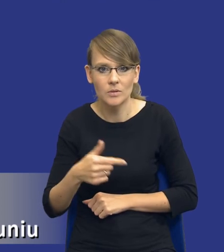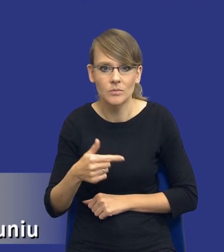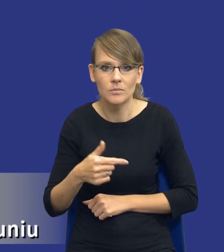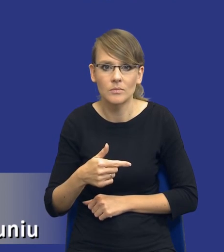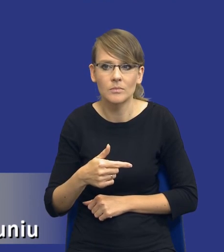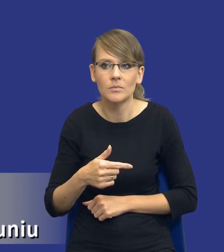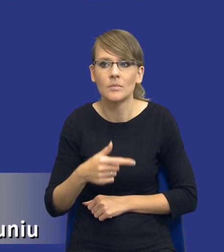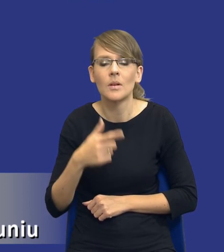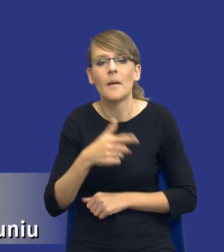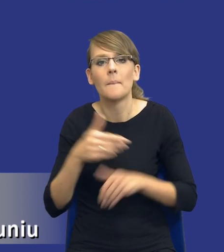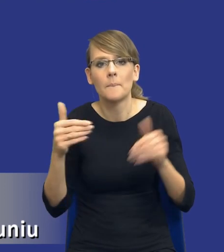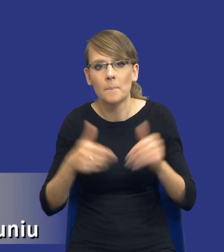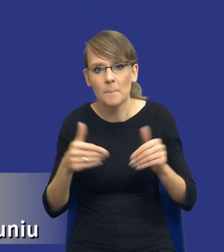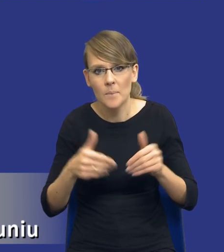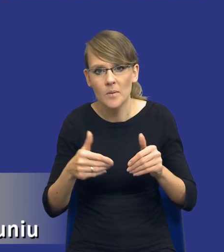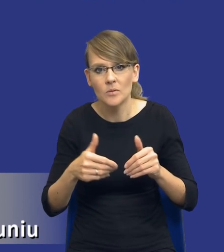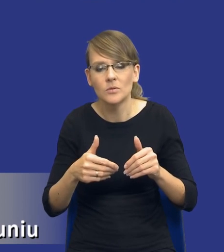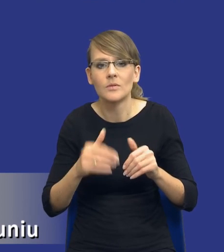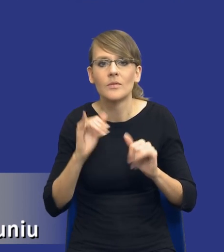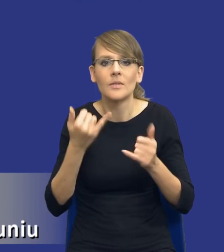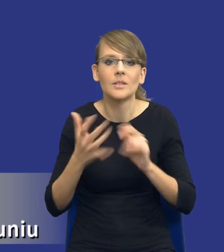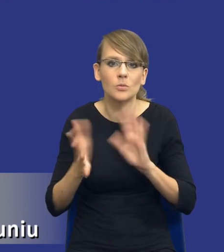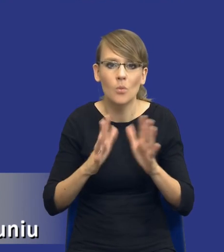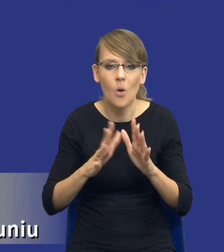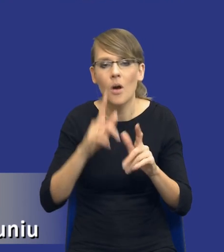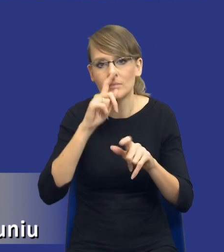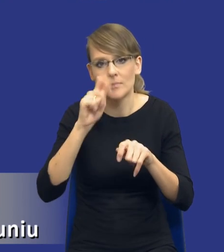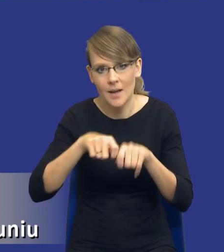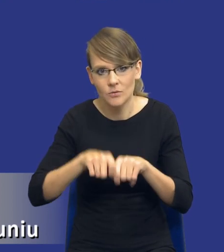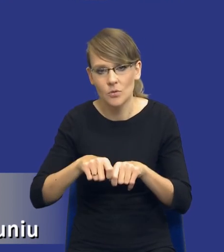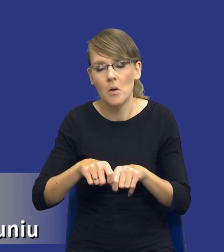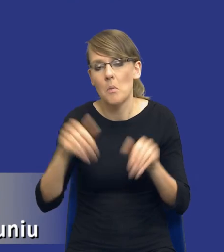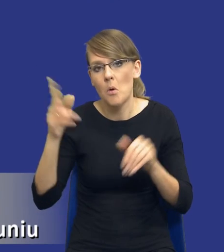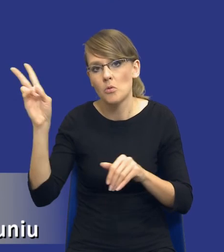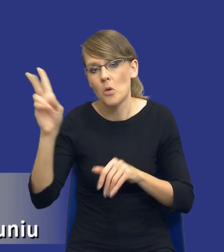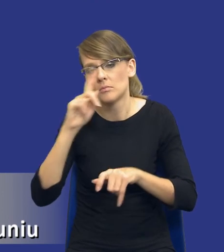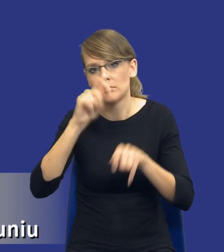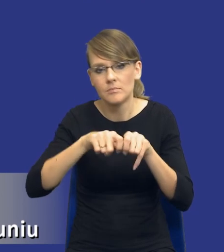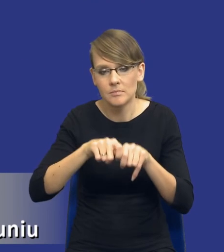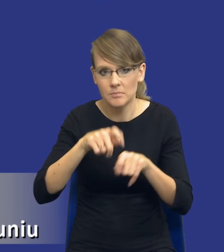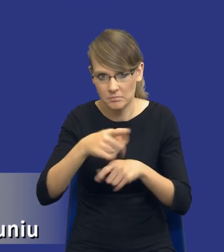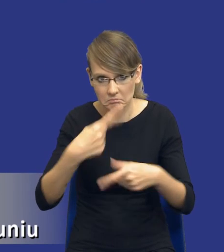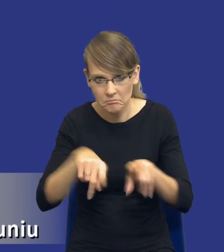czy może być, może tak powiem w jakiś sposób skontrolowany czy rzeczywiście zamawiający dokonał tego obowiązku, tak,